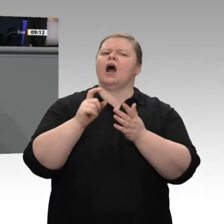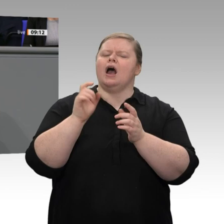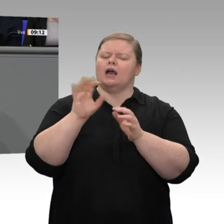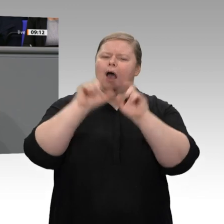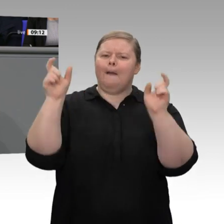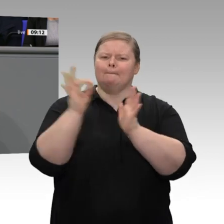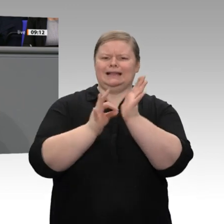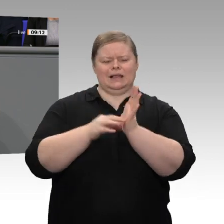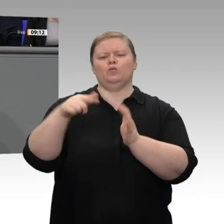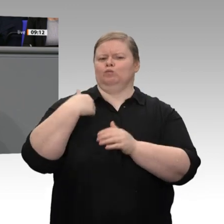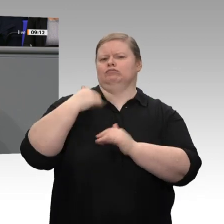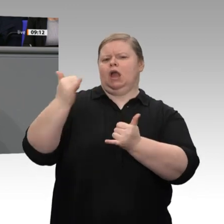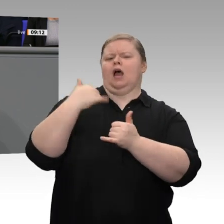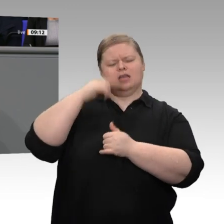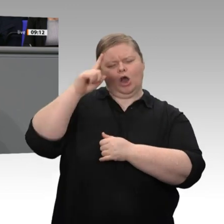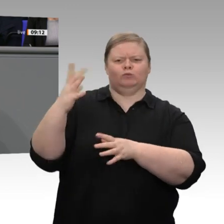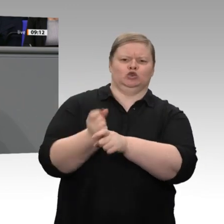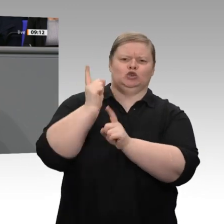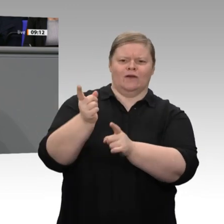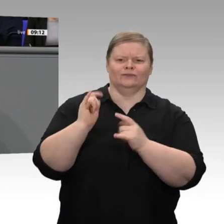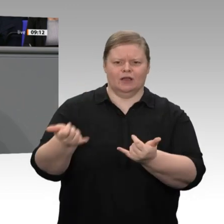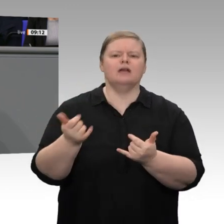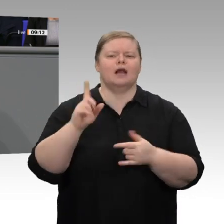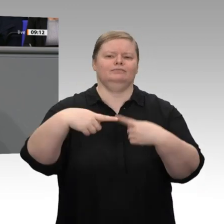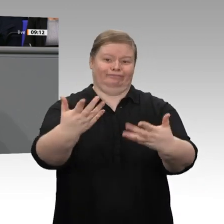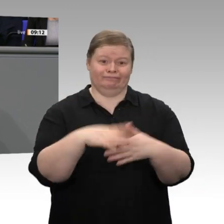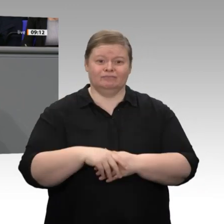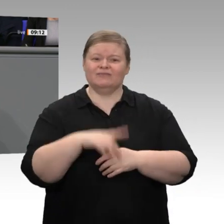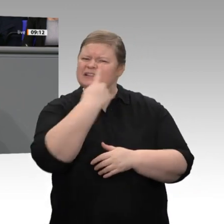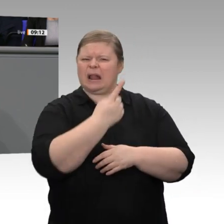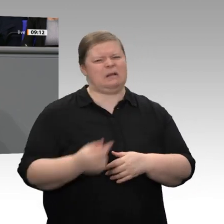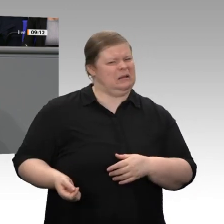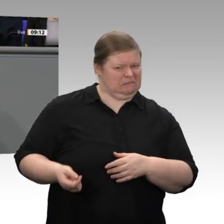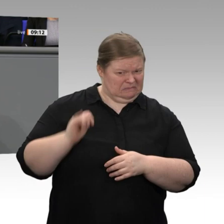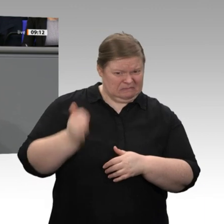versauert und wieder wegnimmt und er am Ende umsonst gearbeitet und investiert hat.